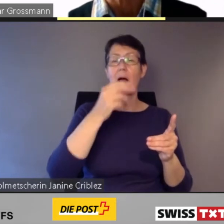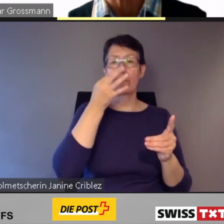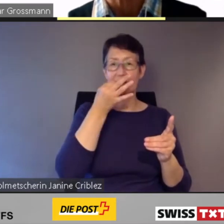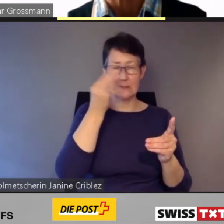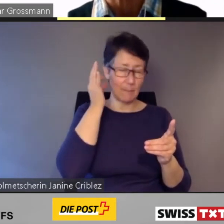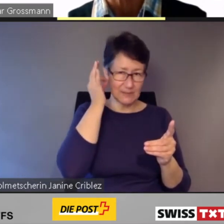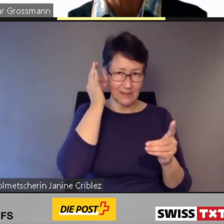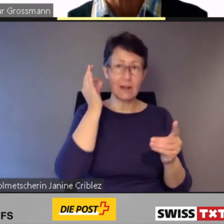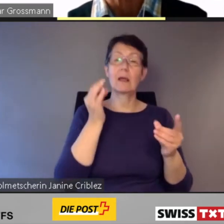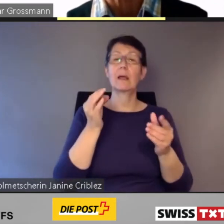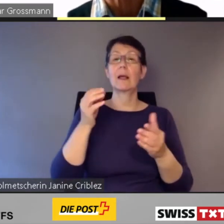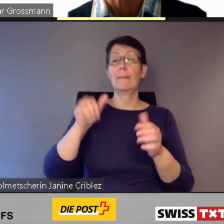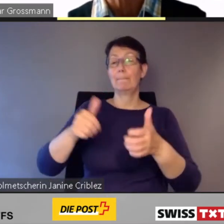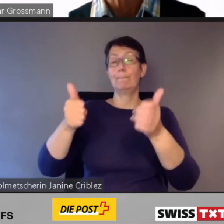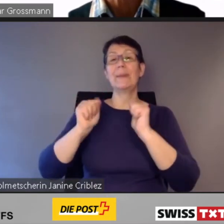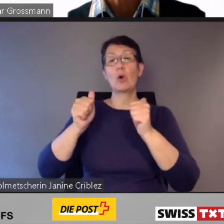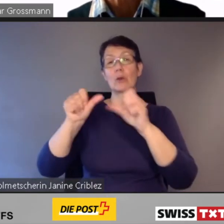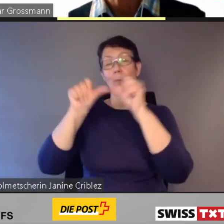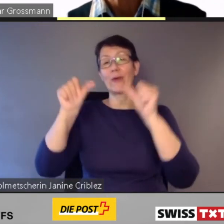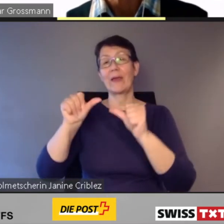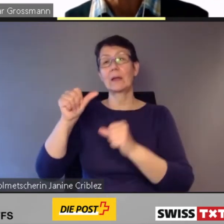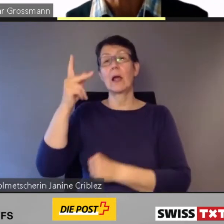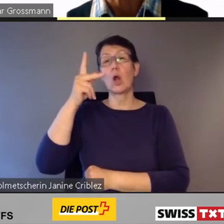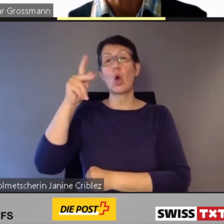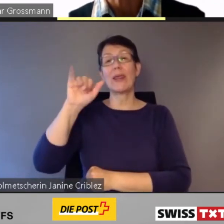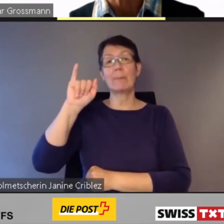Es ist eine zeitliche Verlängerung des Ortsbusses mittels